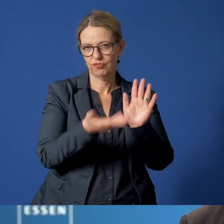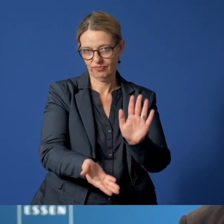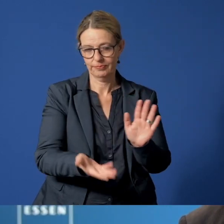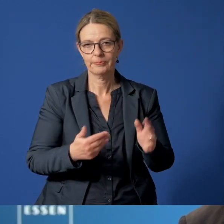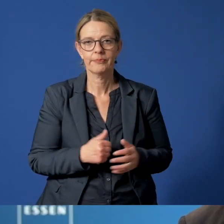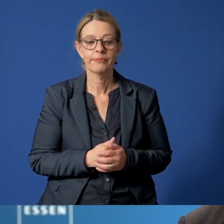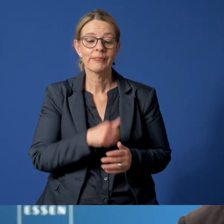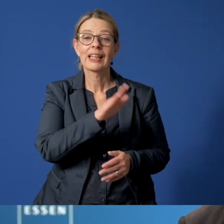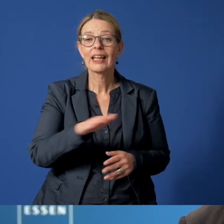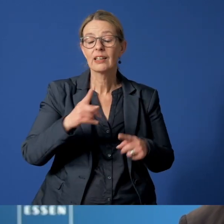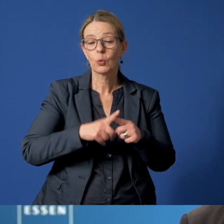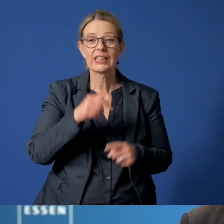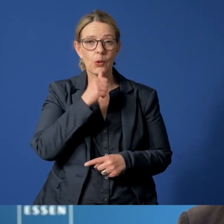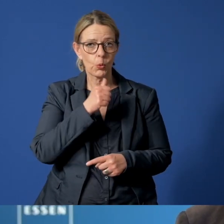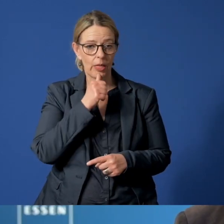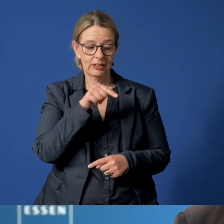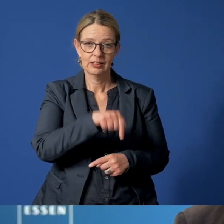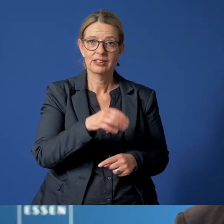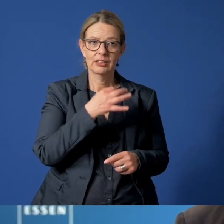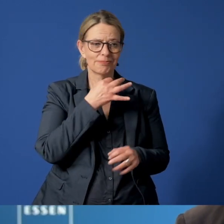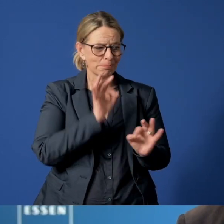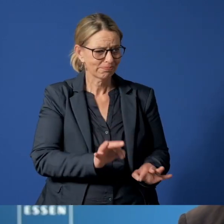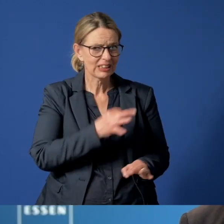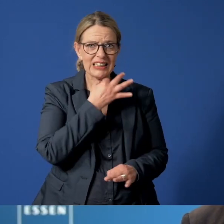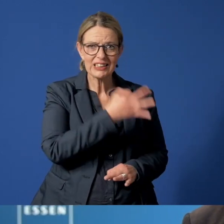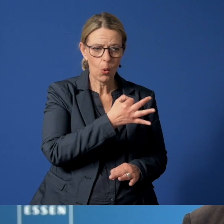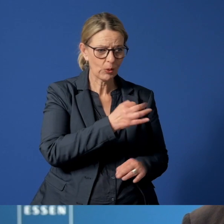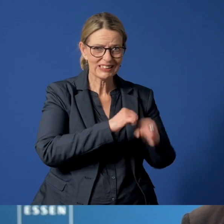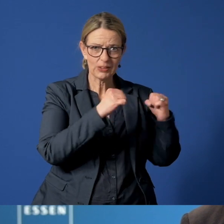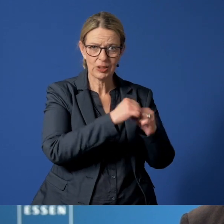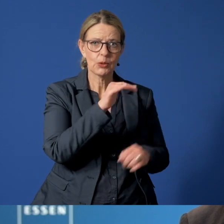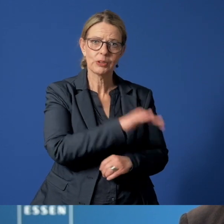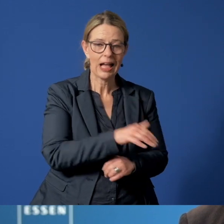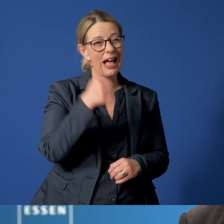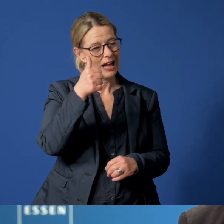Für Kinder und Jugendliche, die in Essen in Not geraten, gibt es eine Telefonnummer,